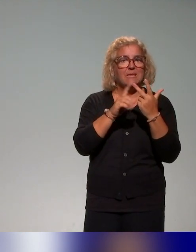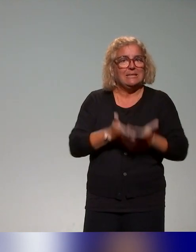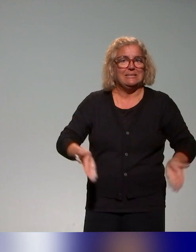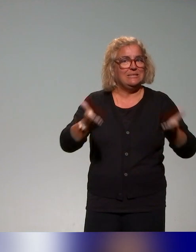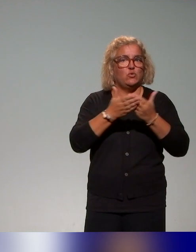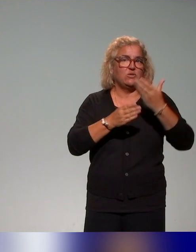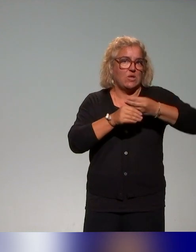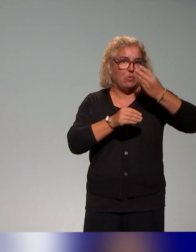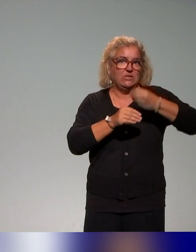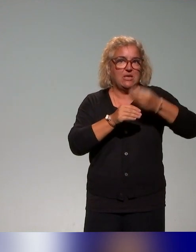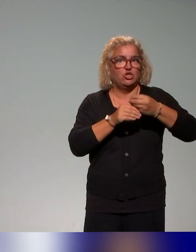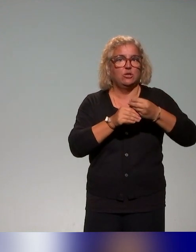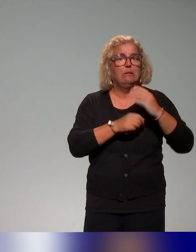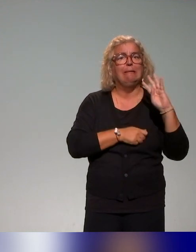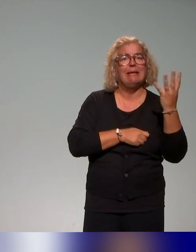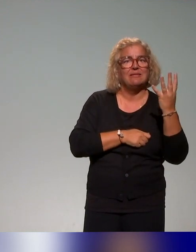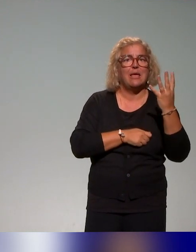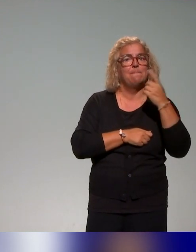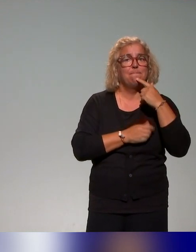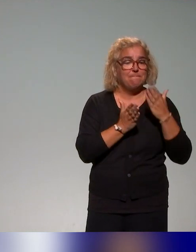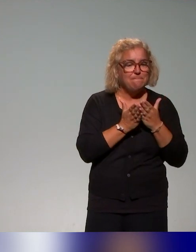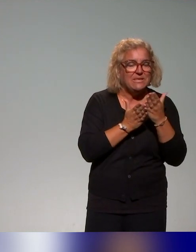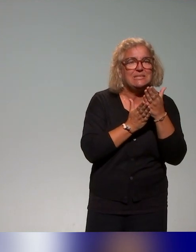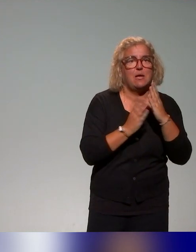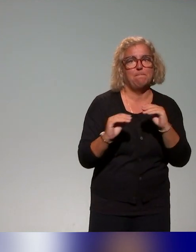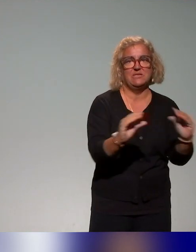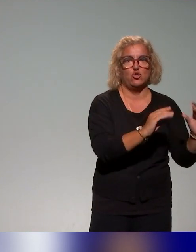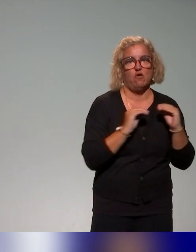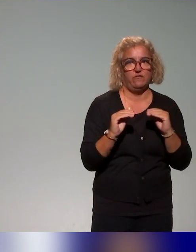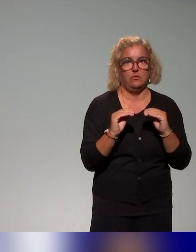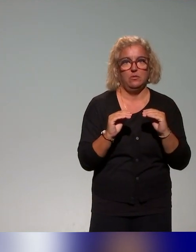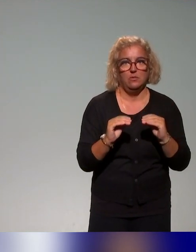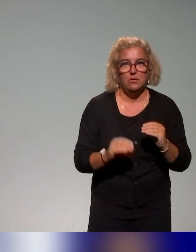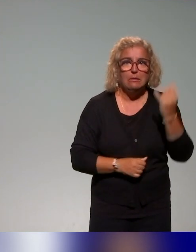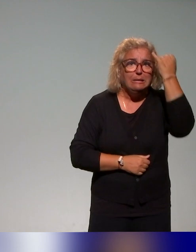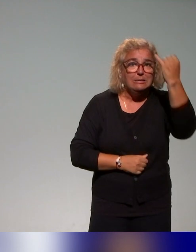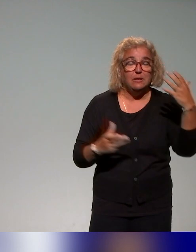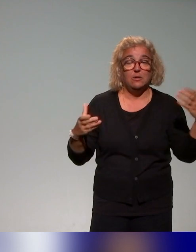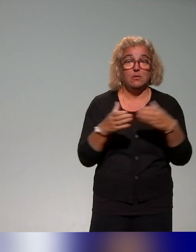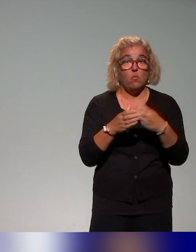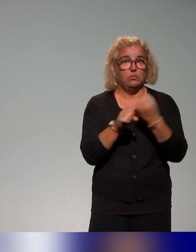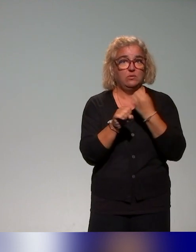d'apprentissage et un quatrième bloc autour des pistes de mise en œuvre. Et l'idée du groupe de travail, c'était vraiment d'avoir des ressources